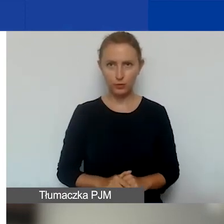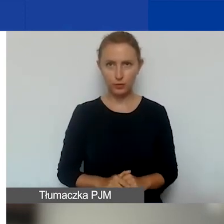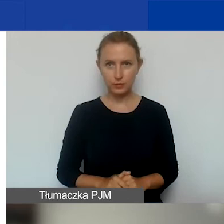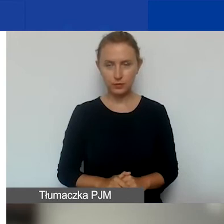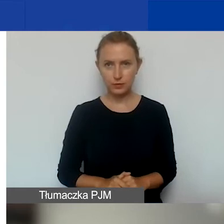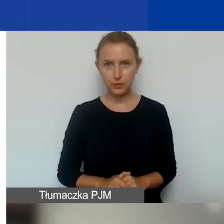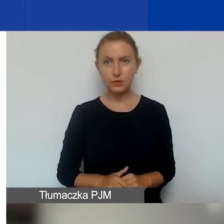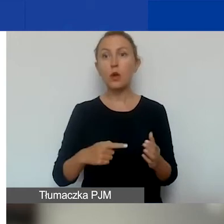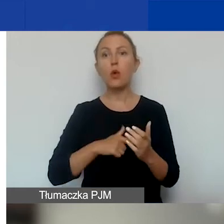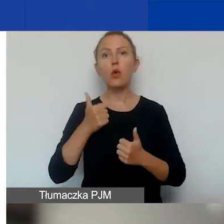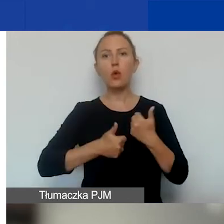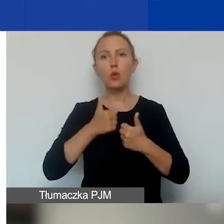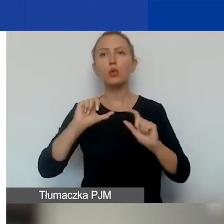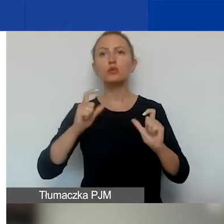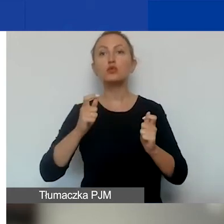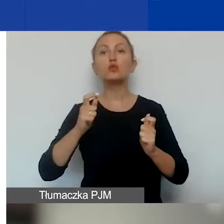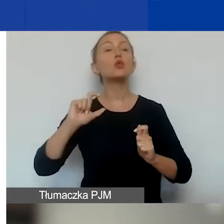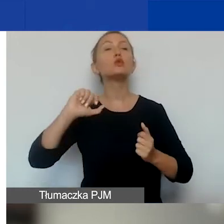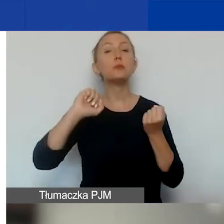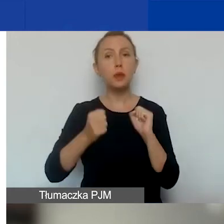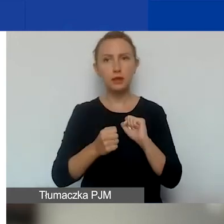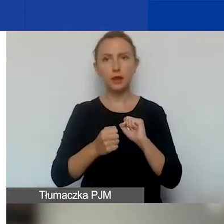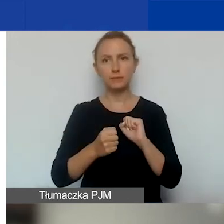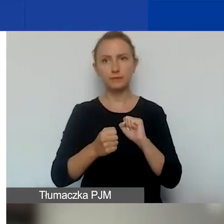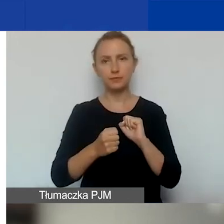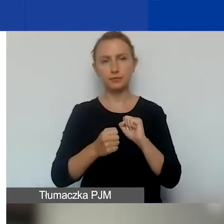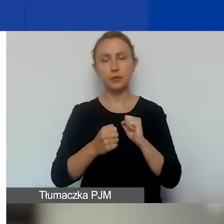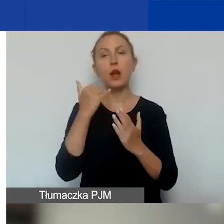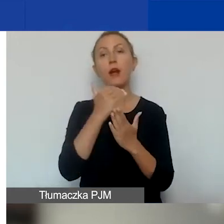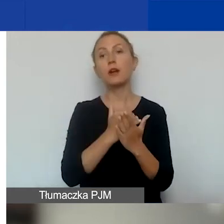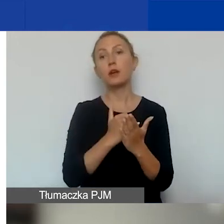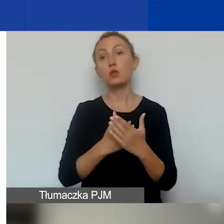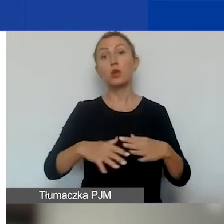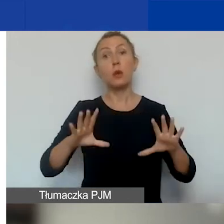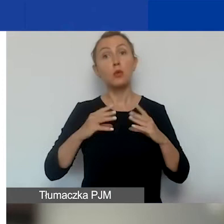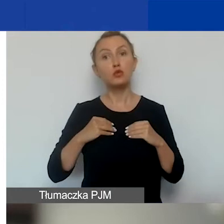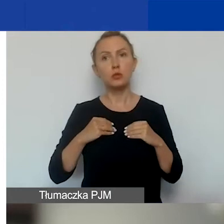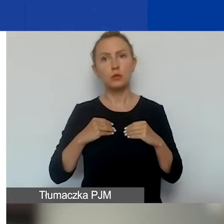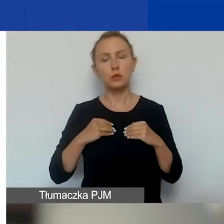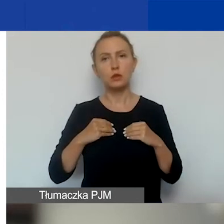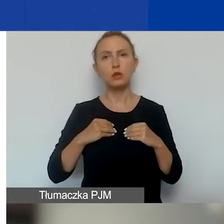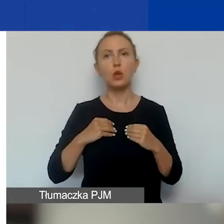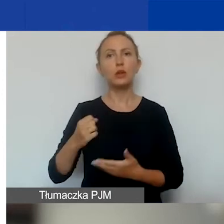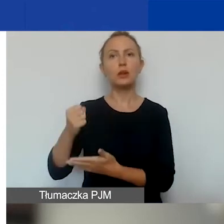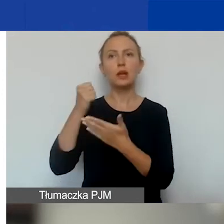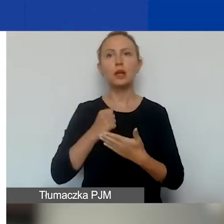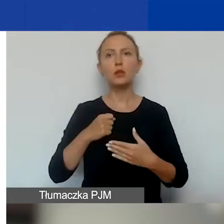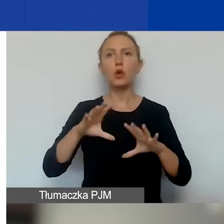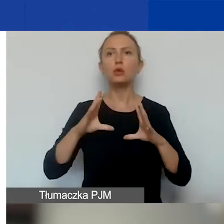W tym konkursie to, co się zmienia, to to, że warunkiem otrzymania grantu jest uzyskanie w ocenie ekspertów